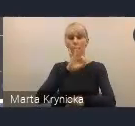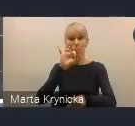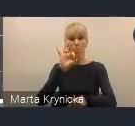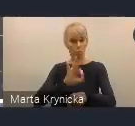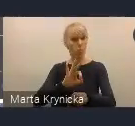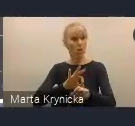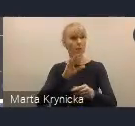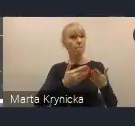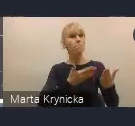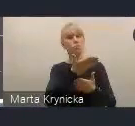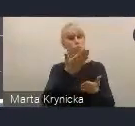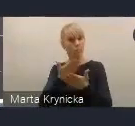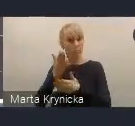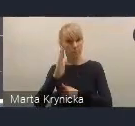więc myślę, że możemy stwierdzić,